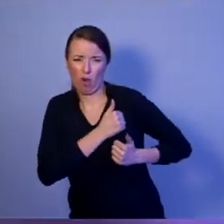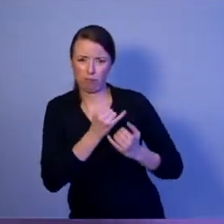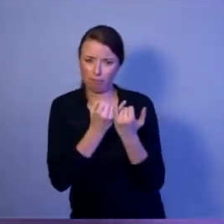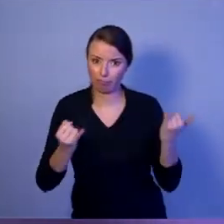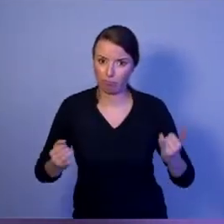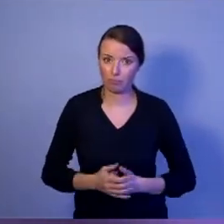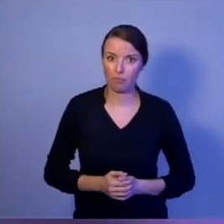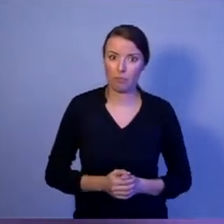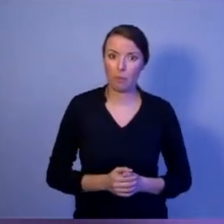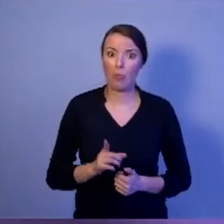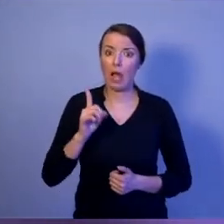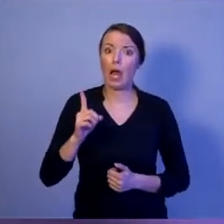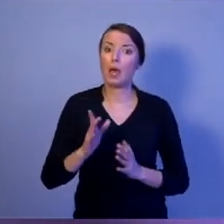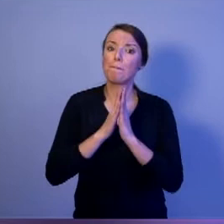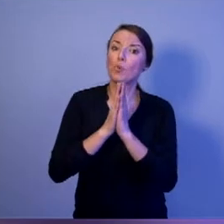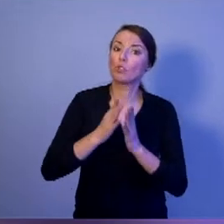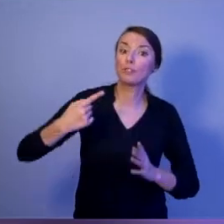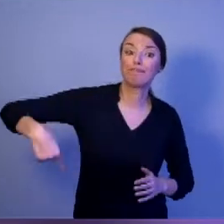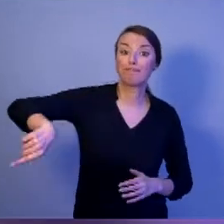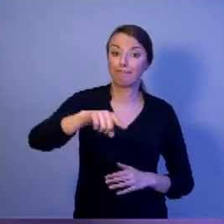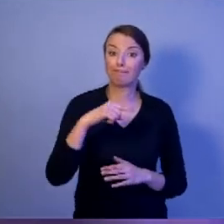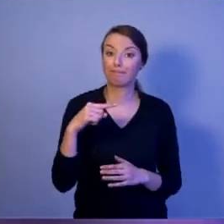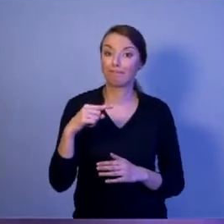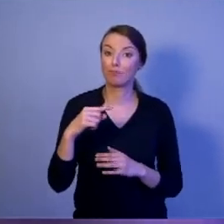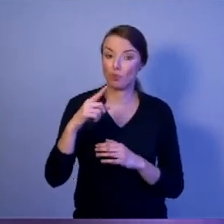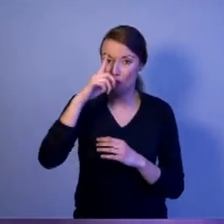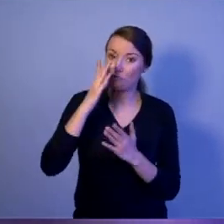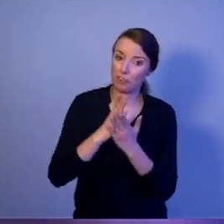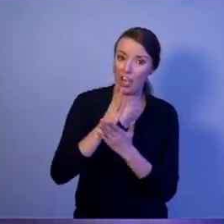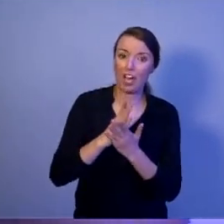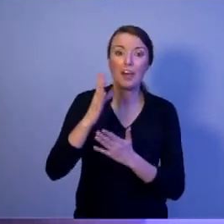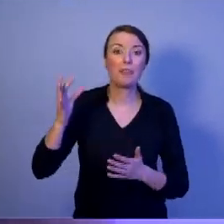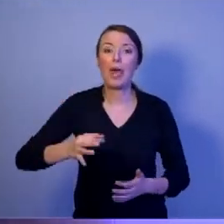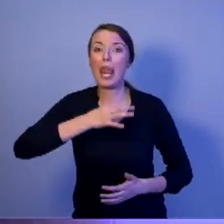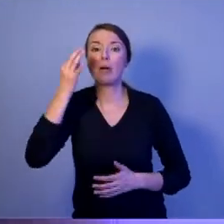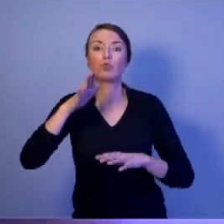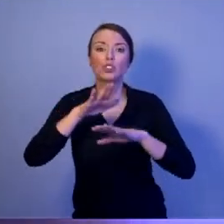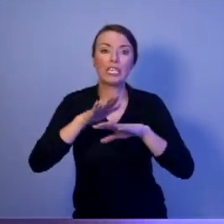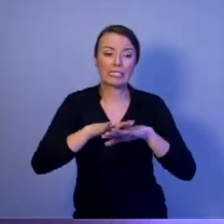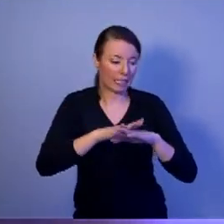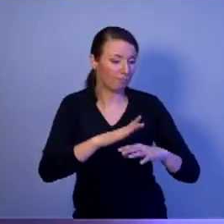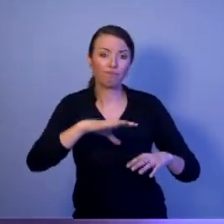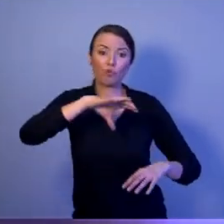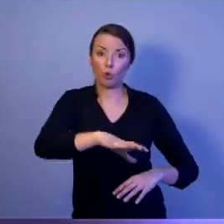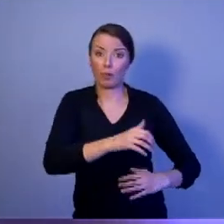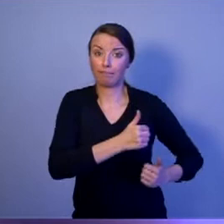że najlepsze systemy uzbrojenia jeżeli nie będa produkowane w naszym kraju,